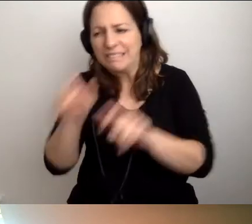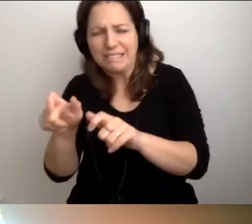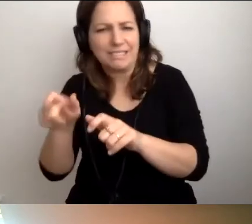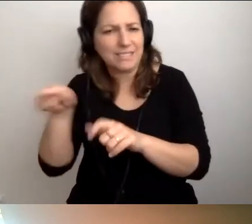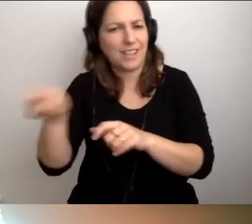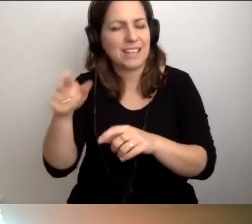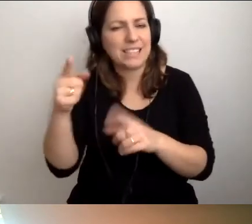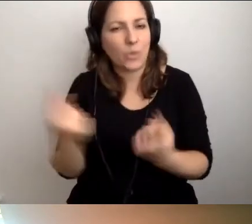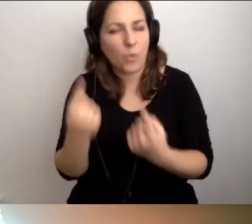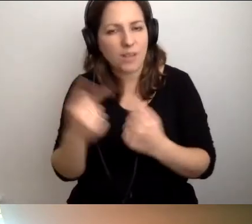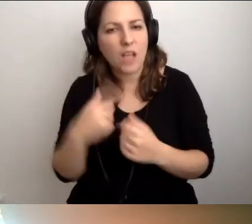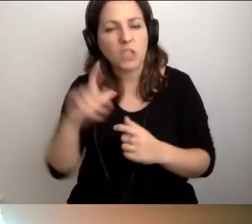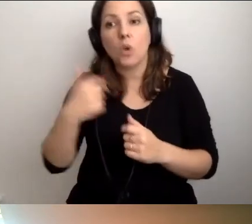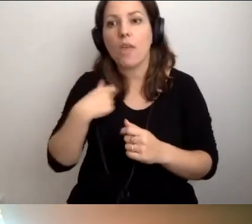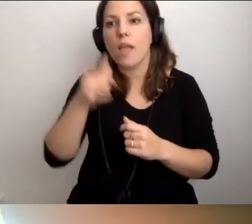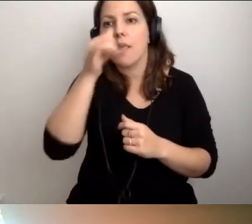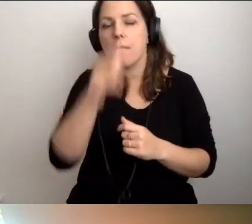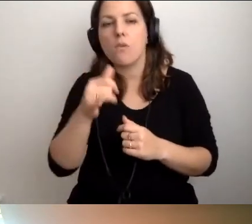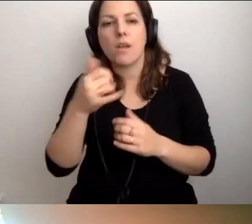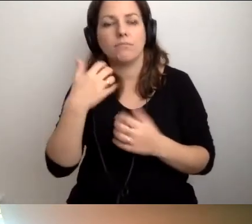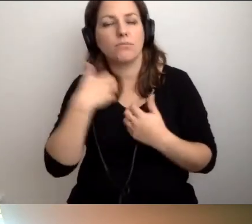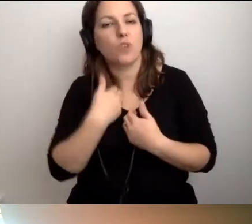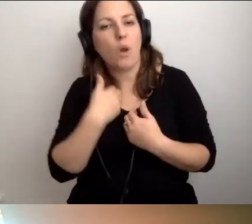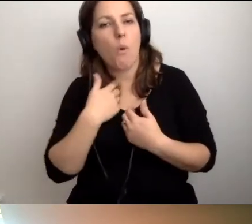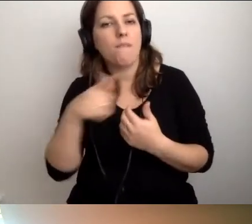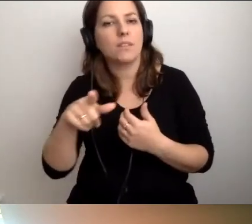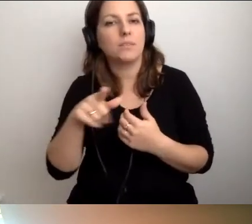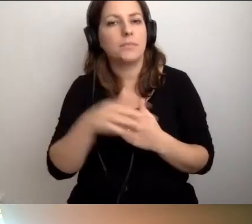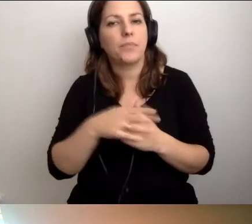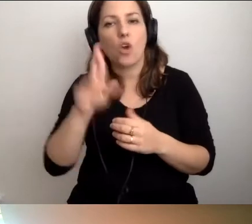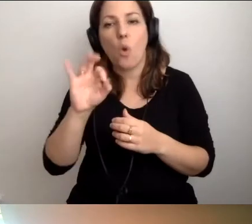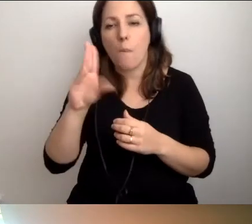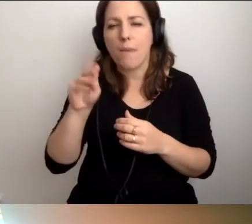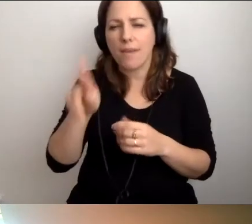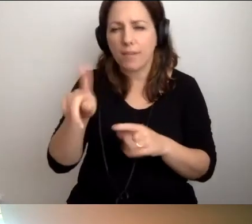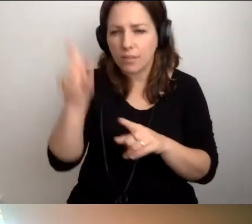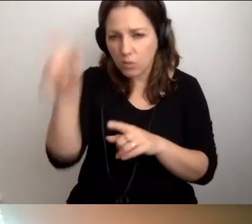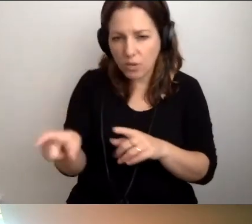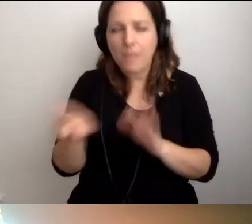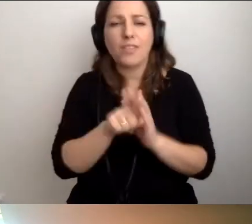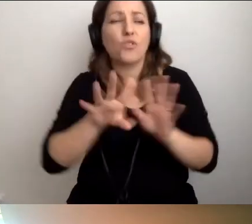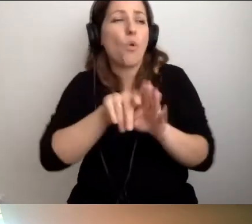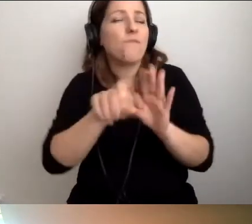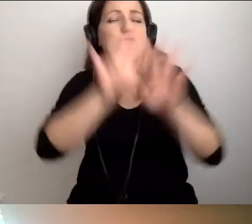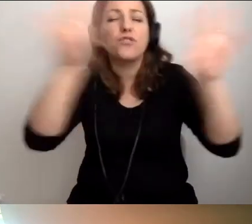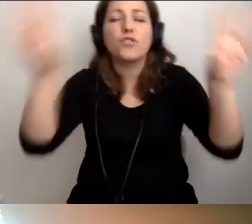Natomiast ja nie mogę odżałować - to mówię do wszystkich, z którymi jesteśmy na tym spotkaniu -